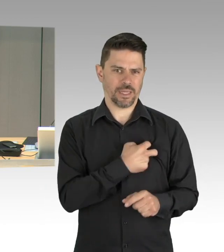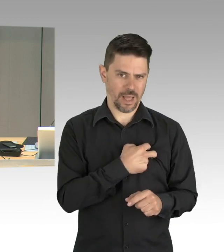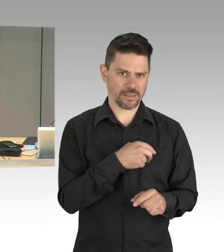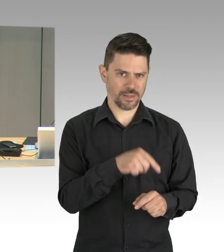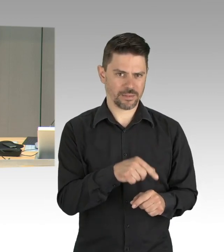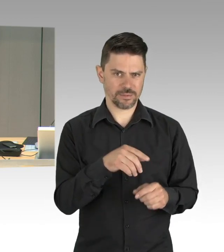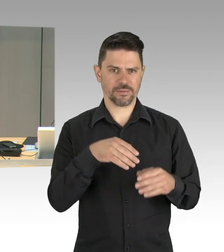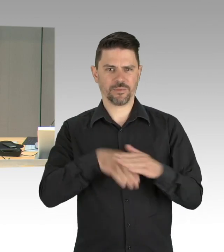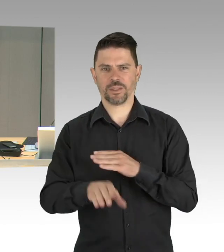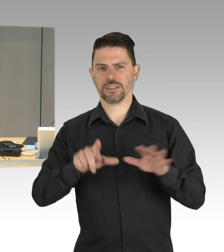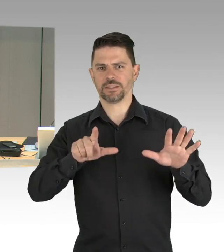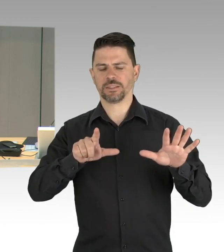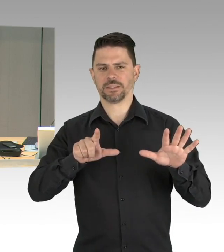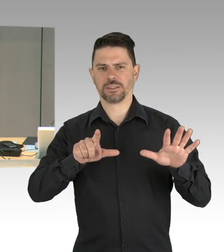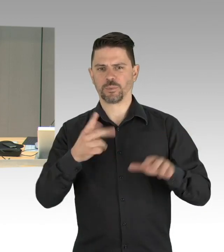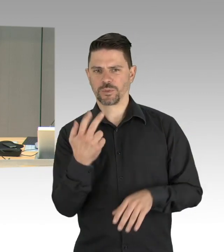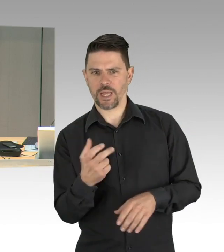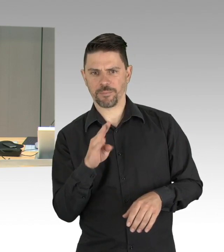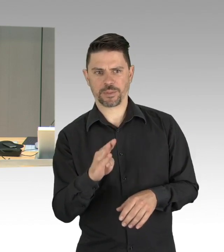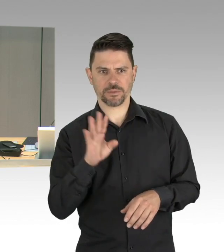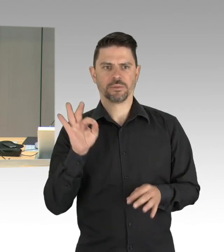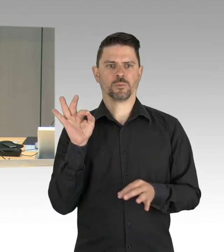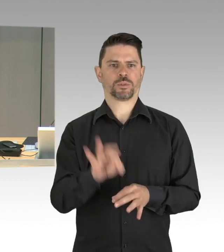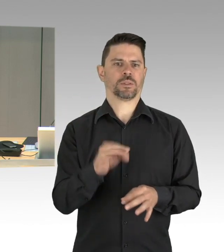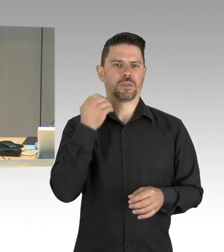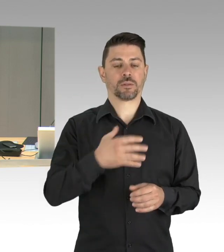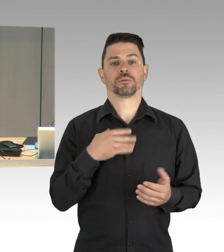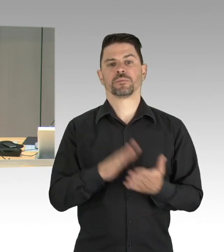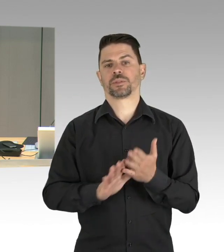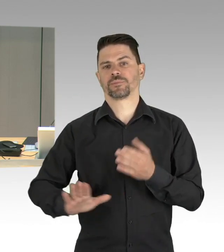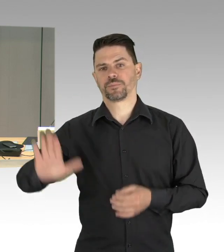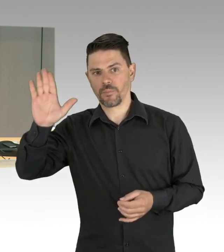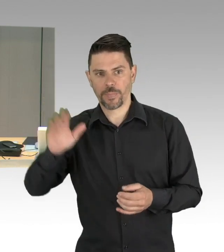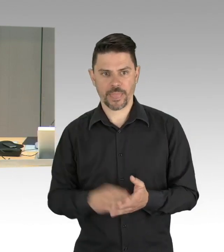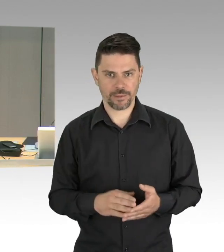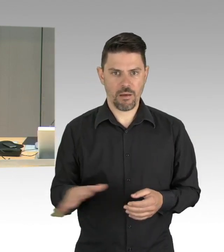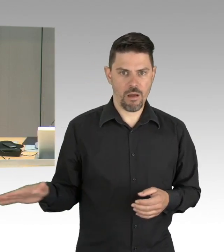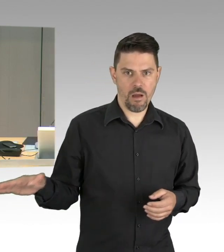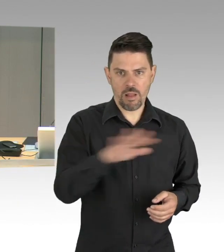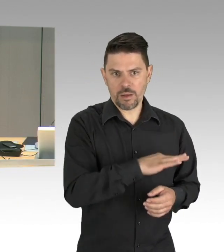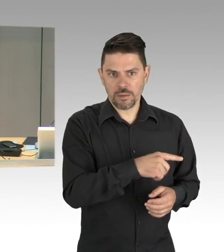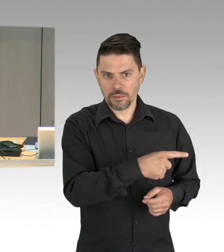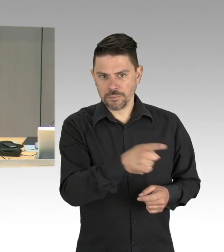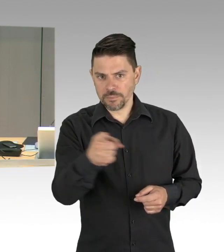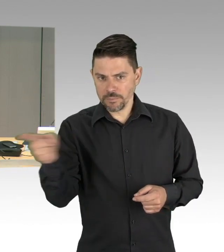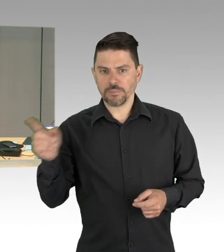und Regierungschefs der Länder mit der Bundeskanzlerin. Frau Senatorin Lompscher wird das Plenum gegen 16 Uhr verlassen müssen,